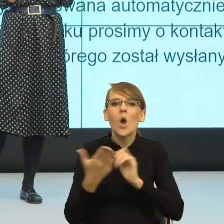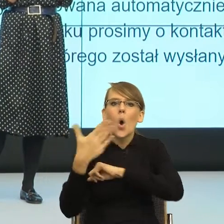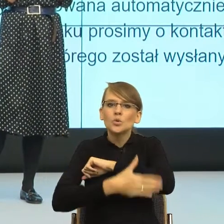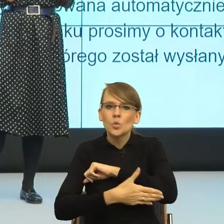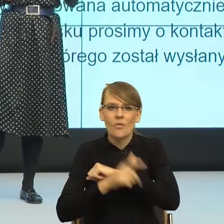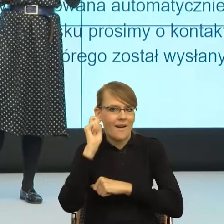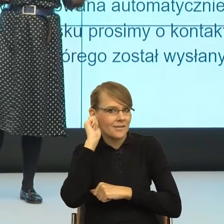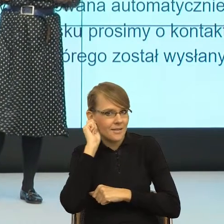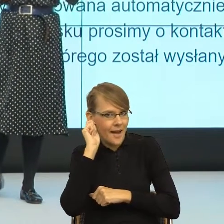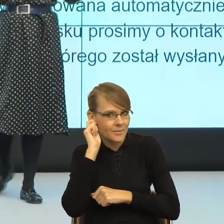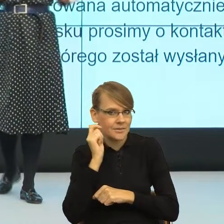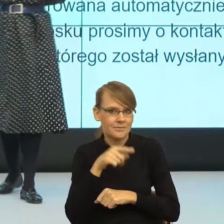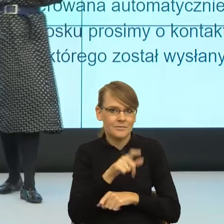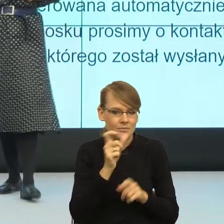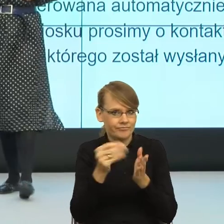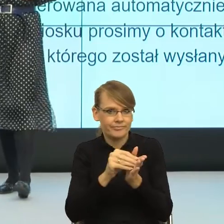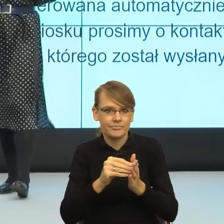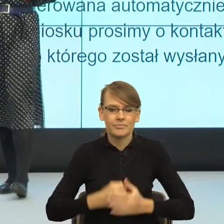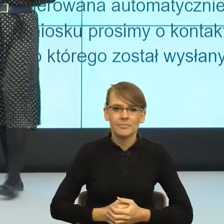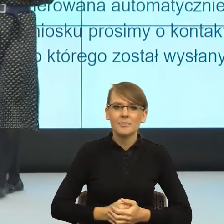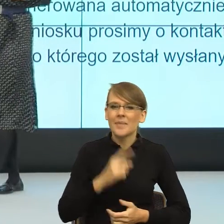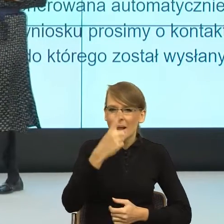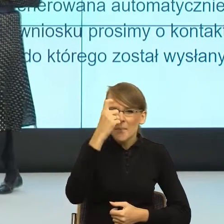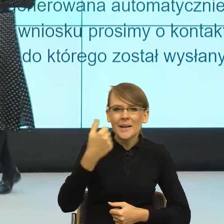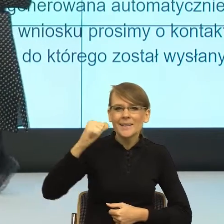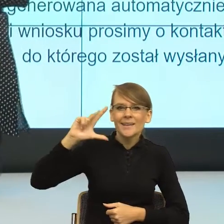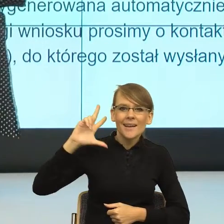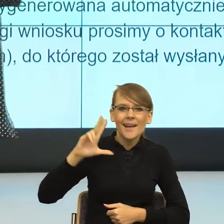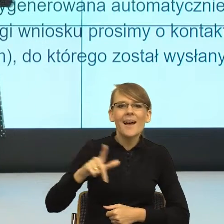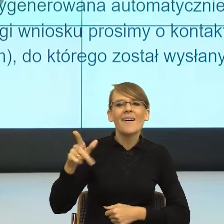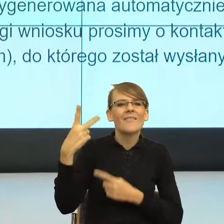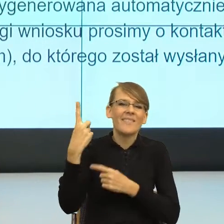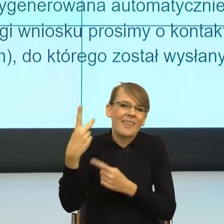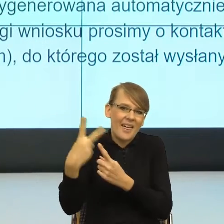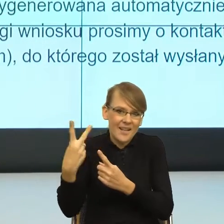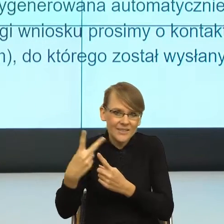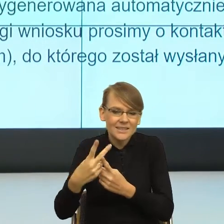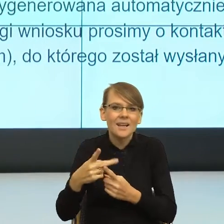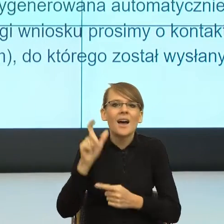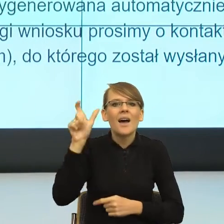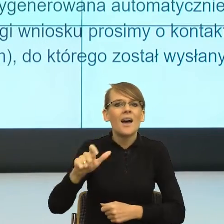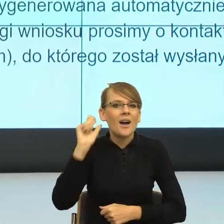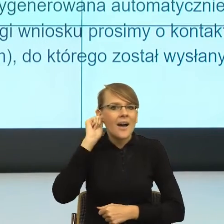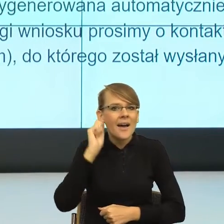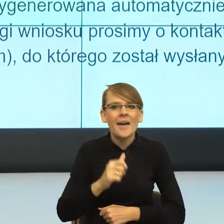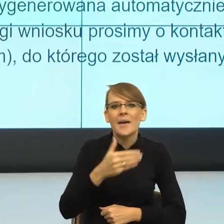ale nie wiem, czy Państwo pamiętacie, kilka lat temu w pewnej telewizji pani minister została zaproszona na